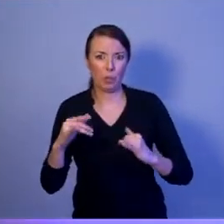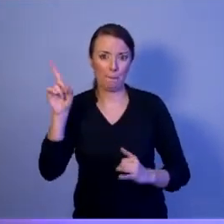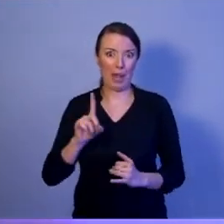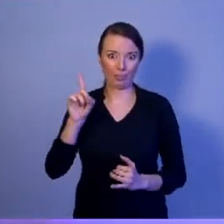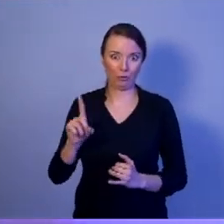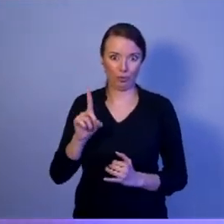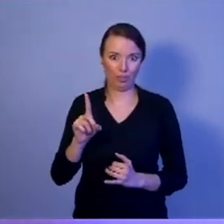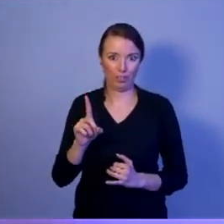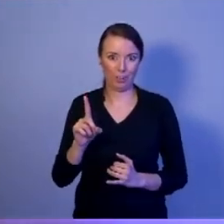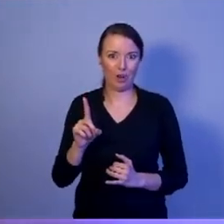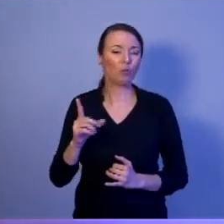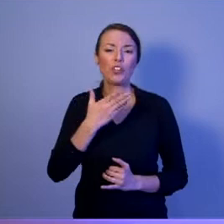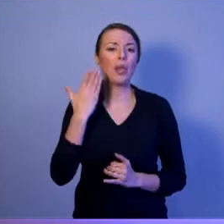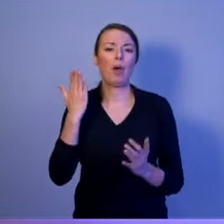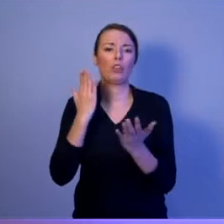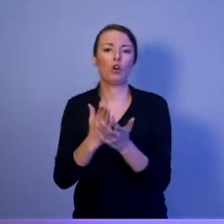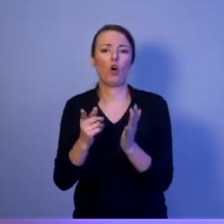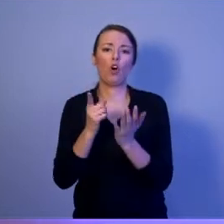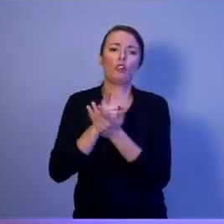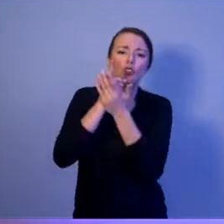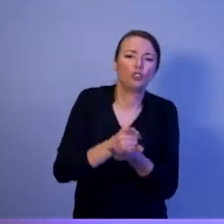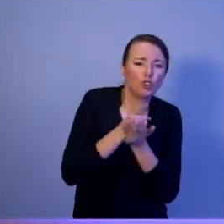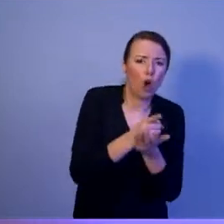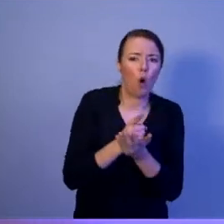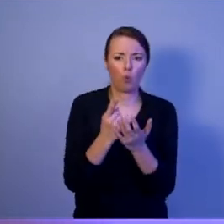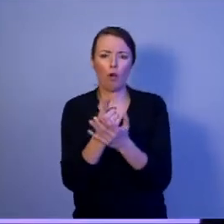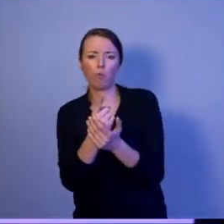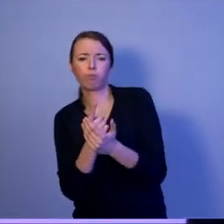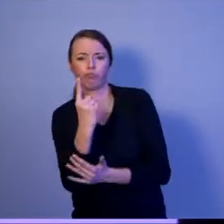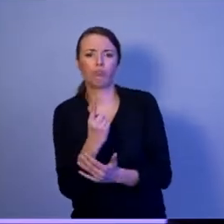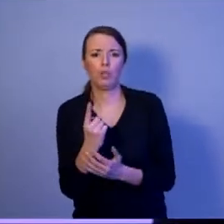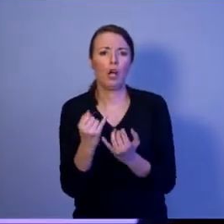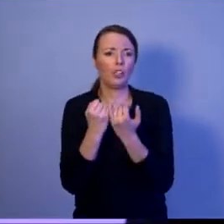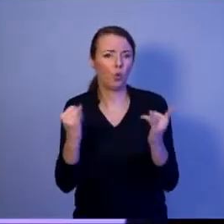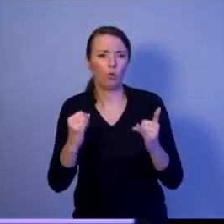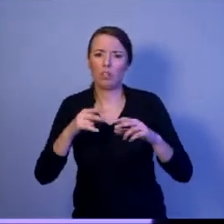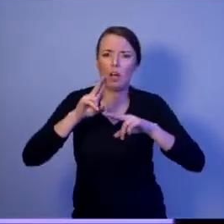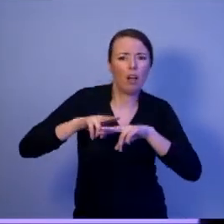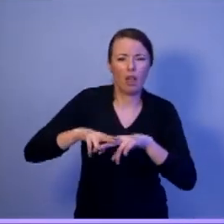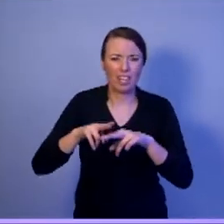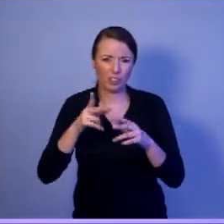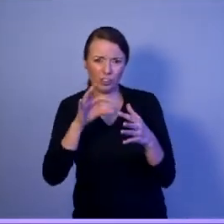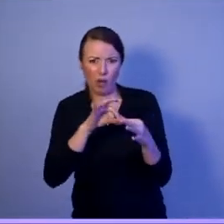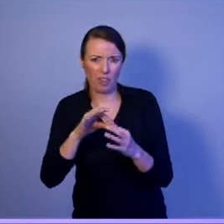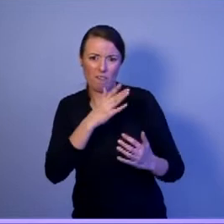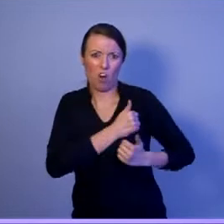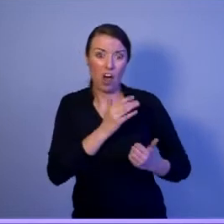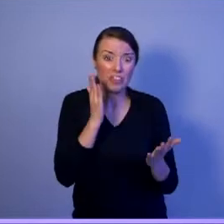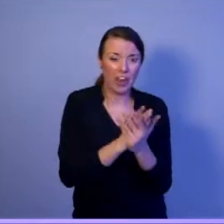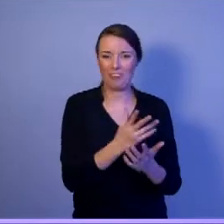to nie są tylko czołgi, armaty i haubice. Kto odpowiada za kierowanie tym bezpieczeństwem narodowym?